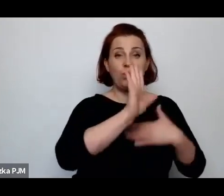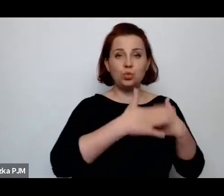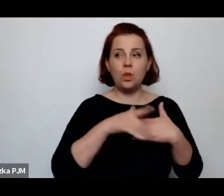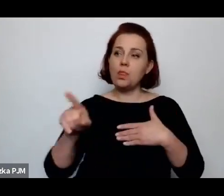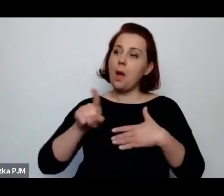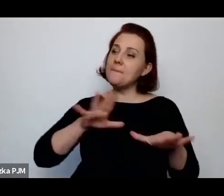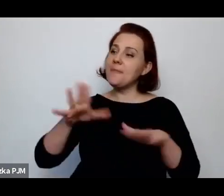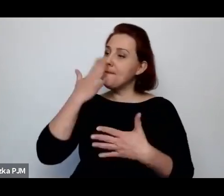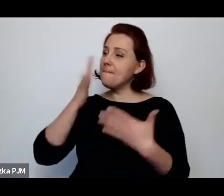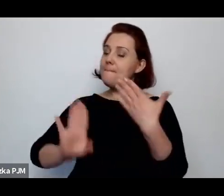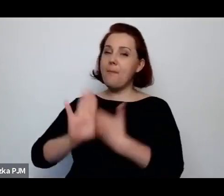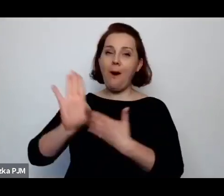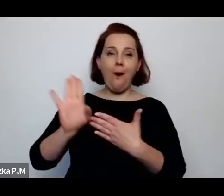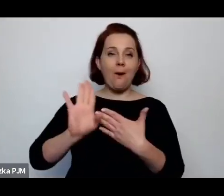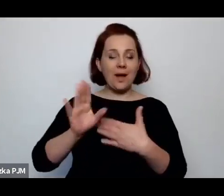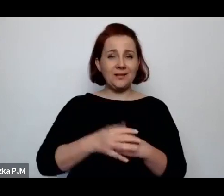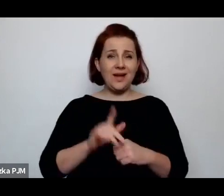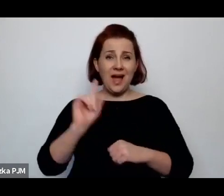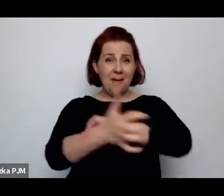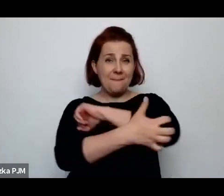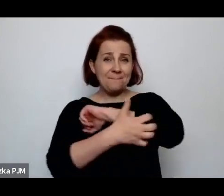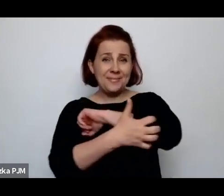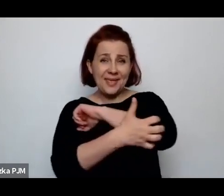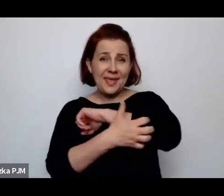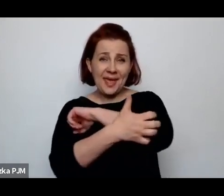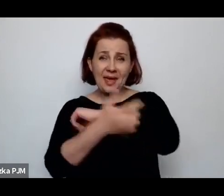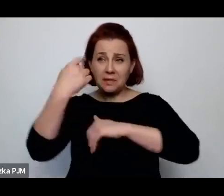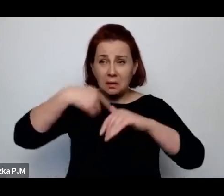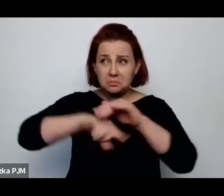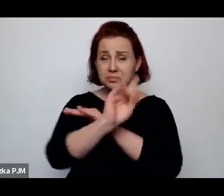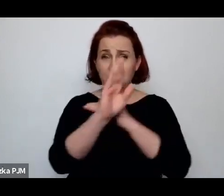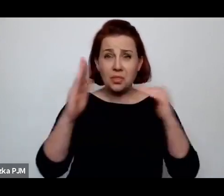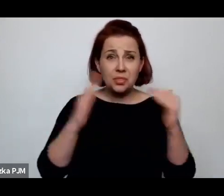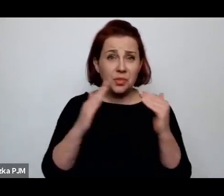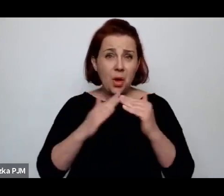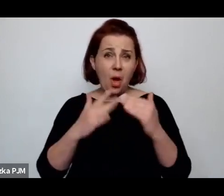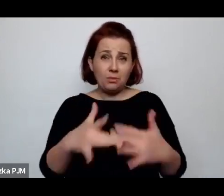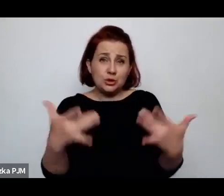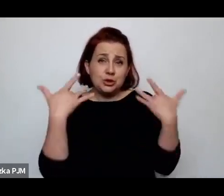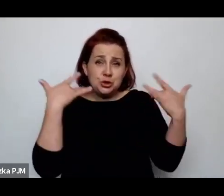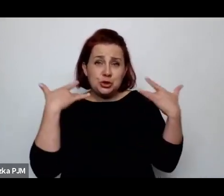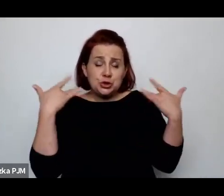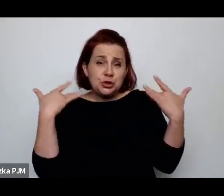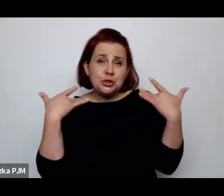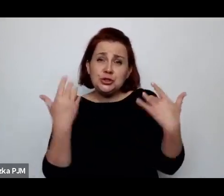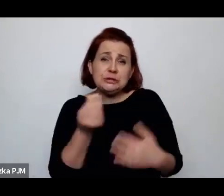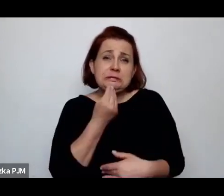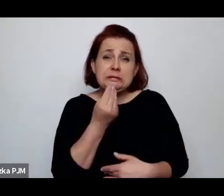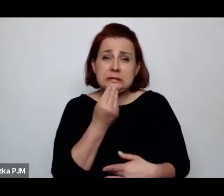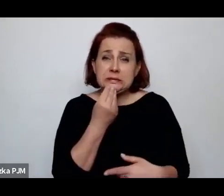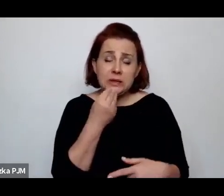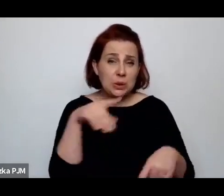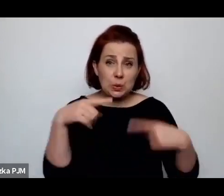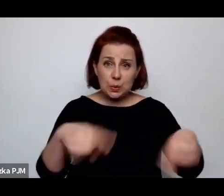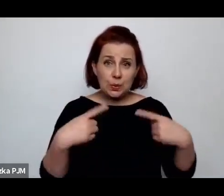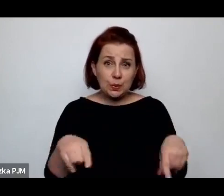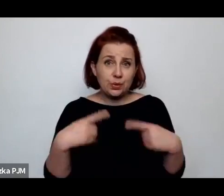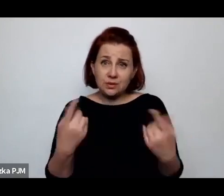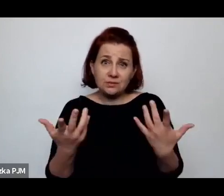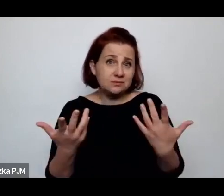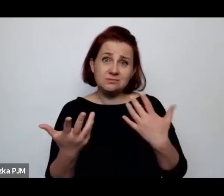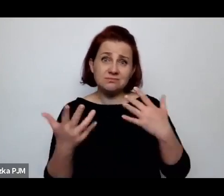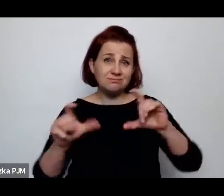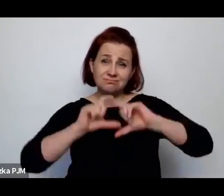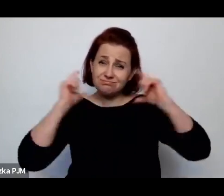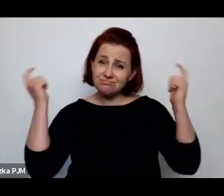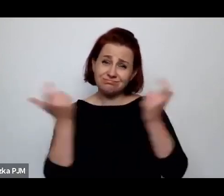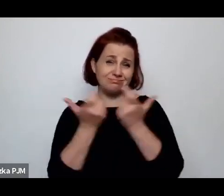Ta bieda domów, bieda życia, bieda domów, bieda jedzenia, ona po prostu dotyczyła całego tego świata.